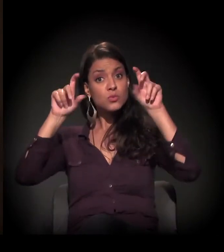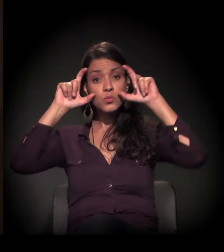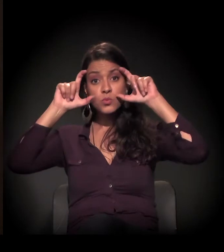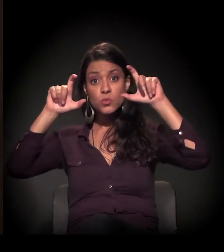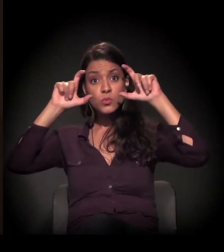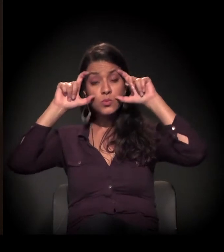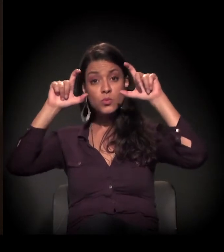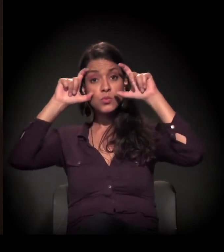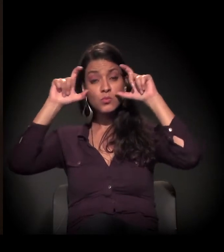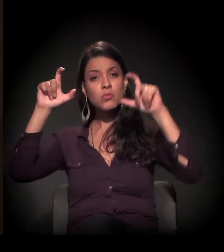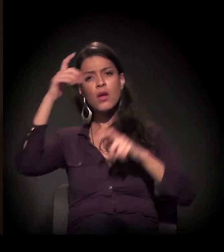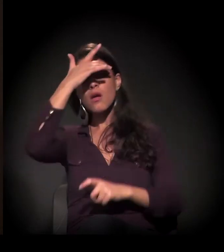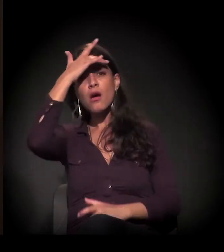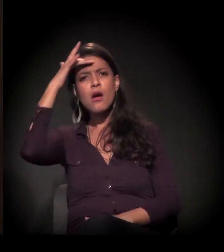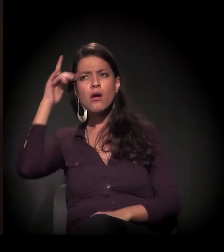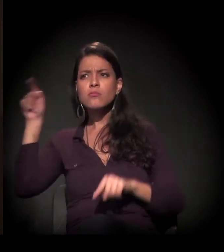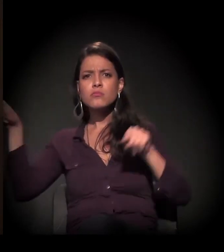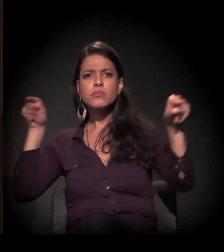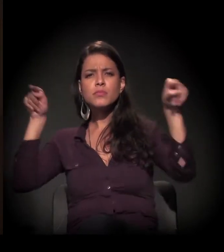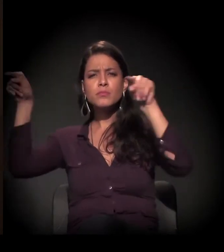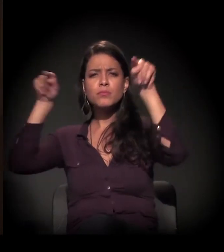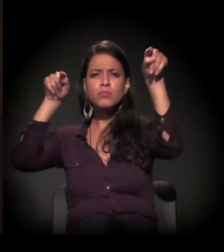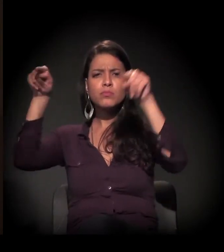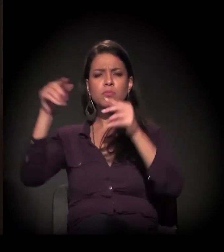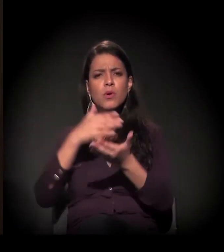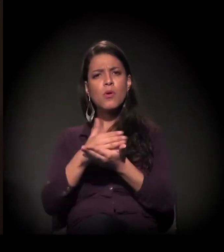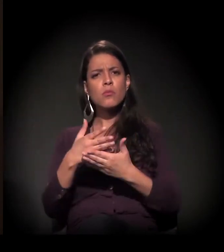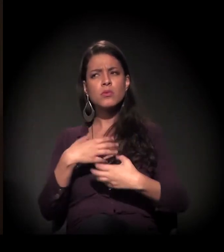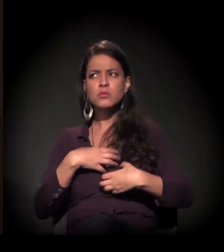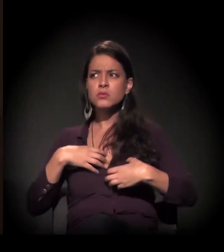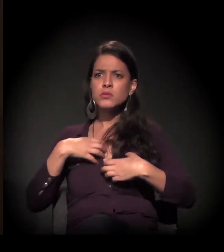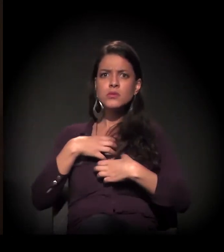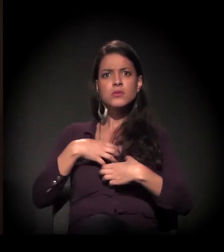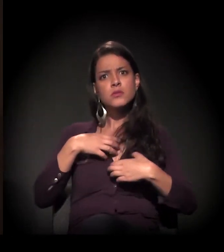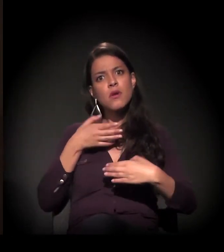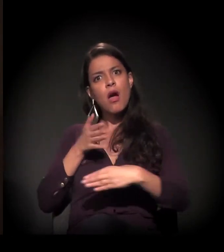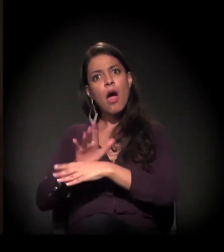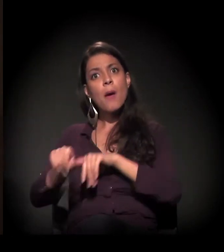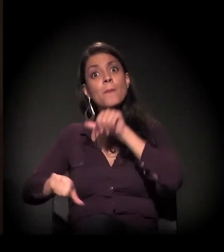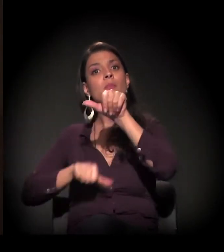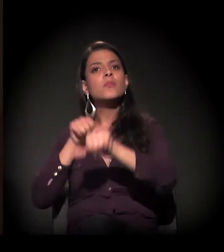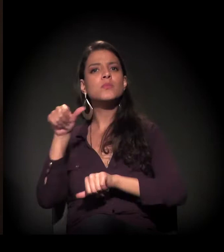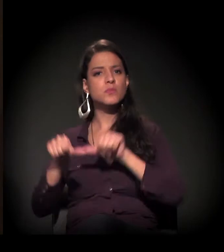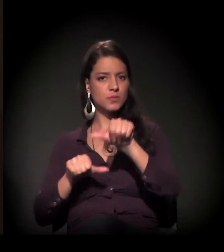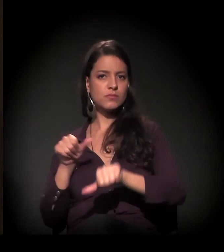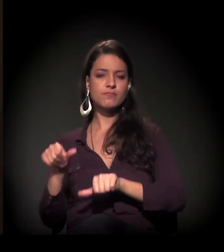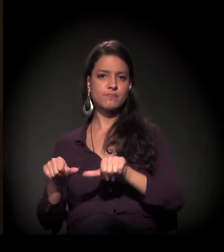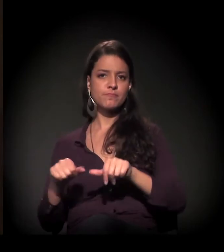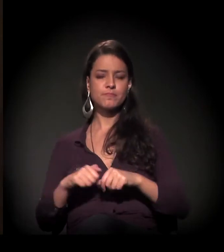e as pessoas estão começando a se mobilizar para poder mudar este quadro,